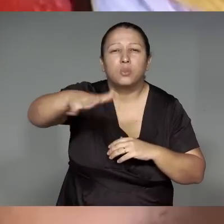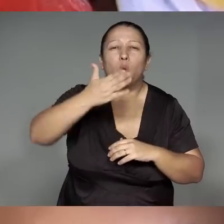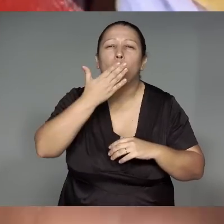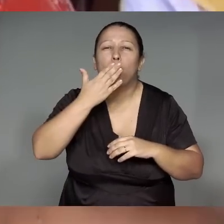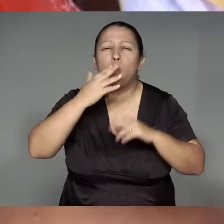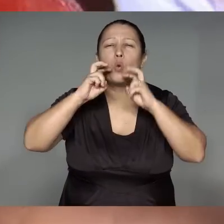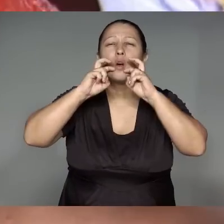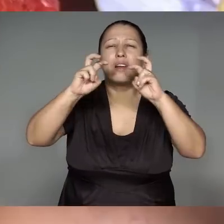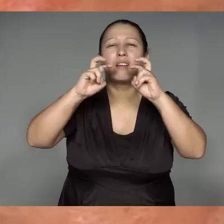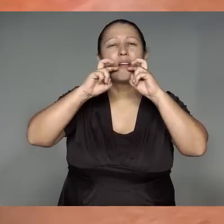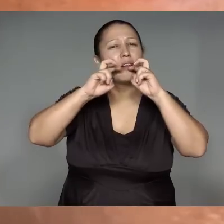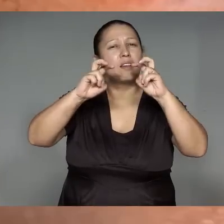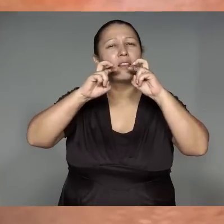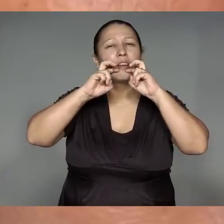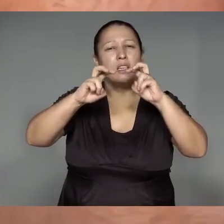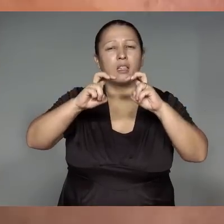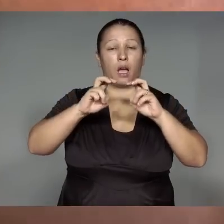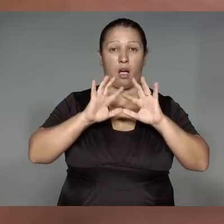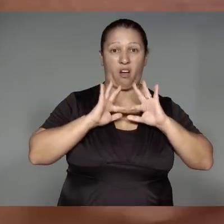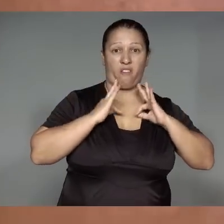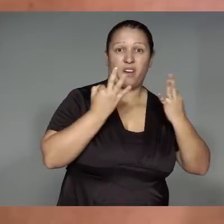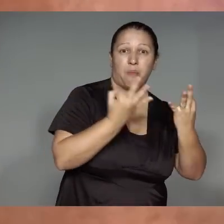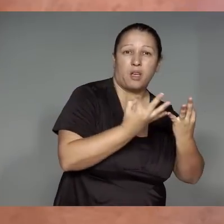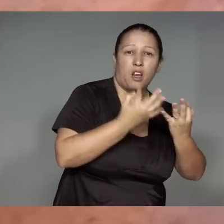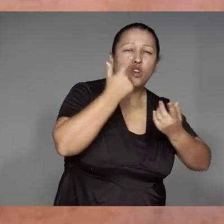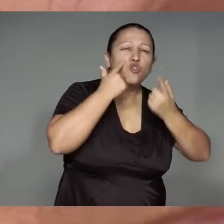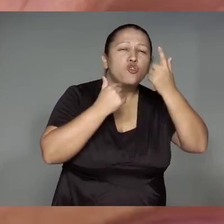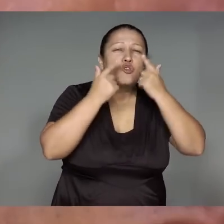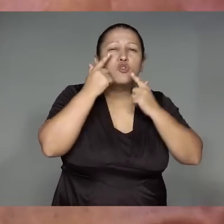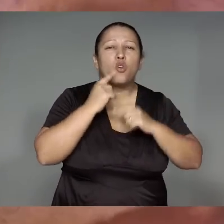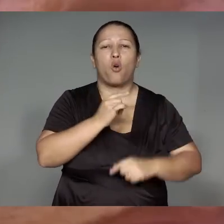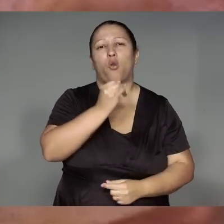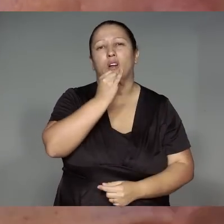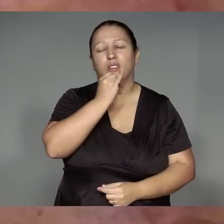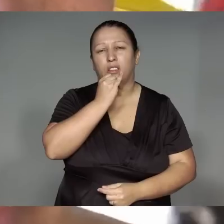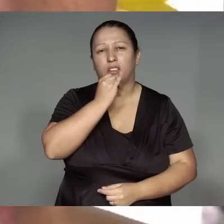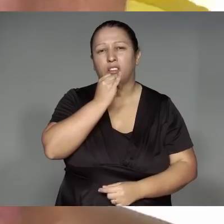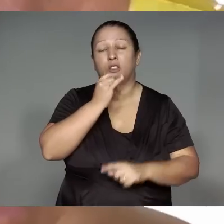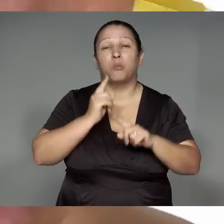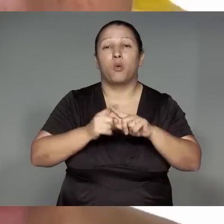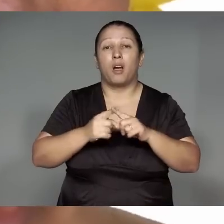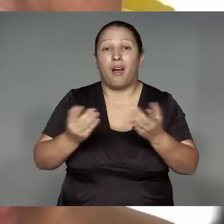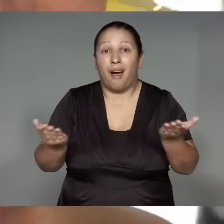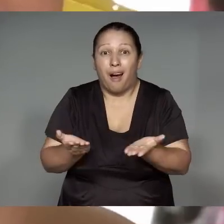wetepewarawa, werohwaem, hwaemawa e’yja͂wahera, ojae’o, i’amoram